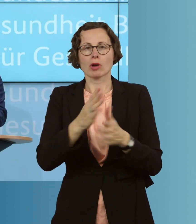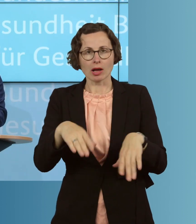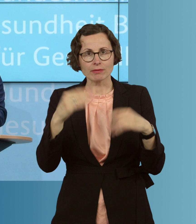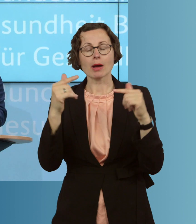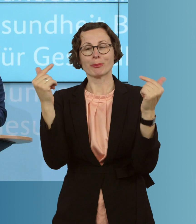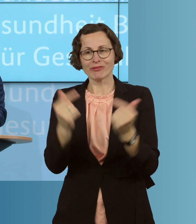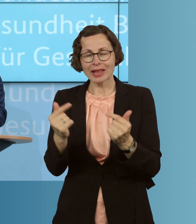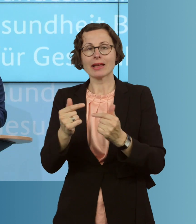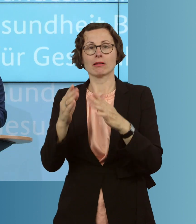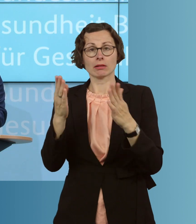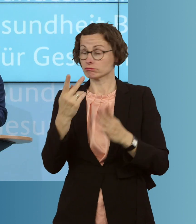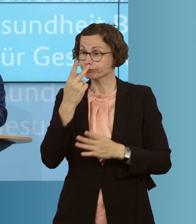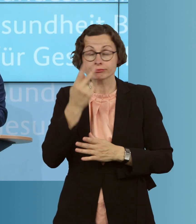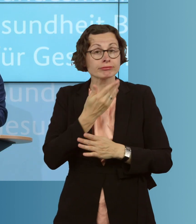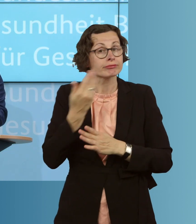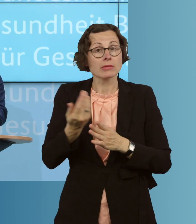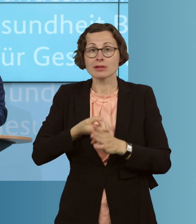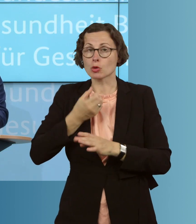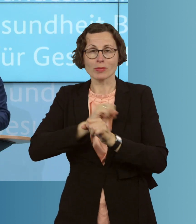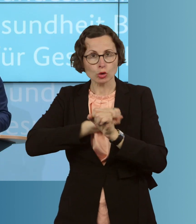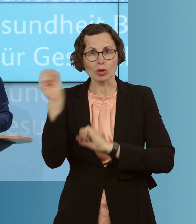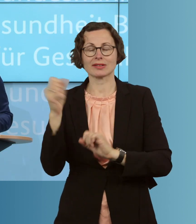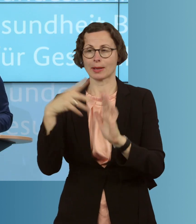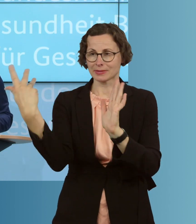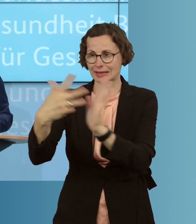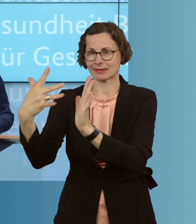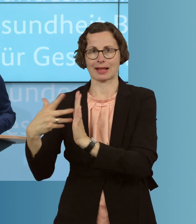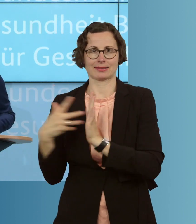auch bei Symptomfreiheit, zu einer Testung der Bewohnerinnen und Bewohner zu kommen.